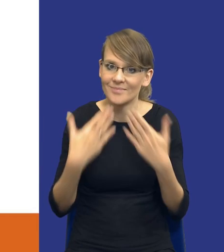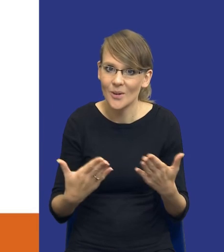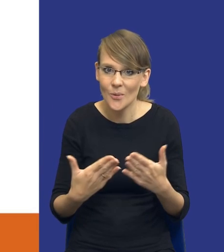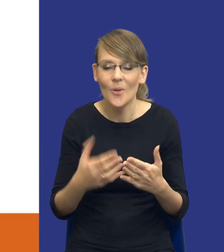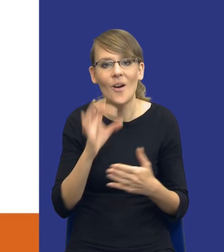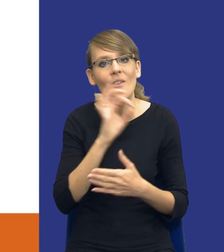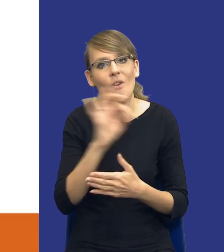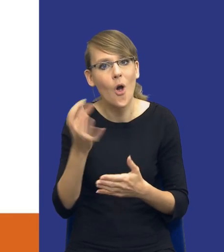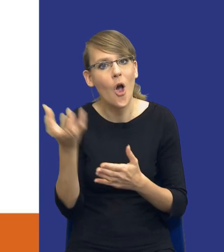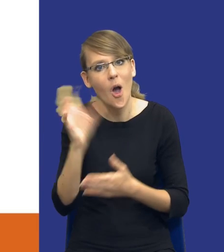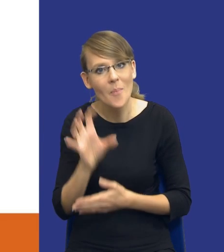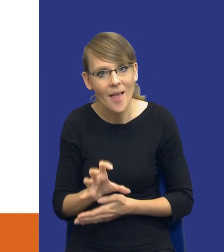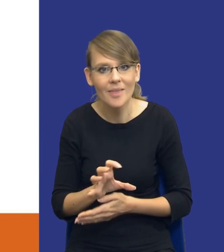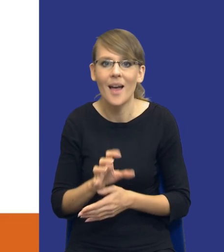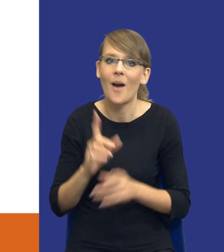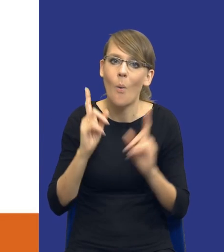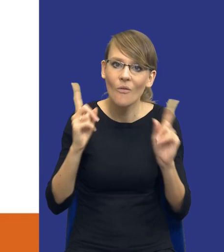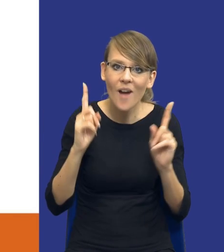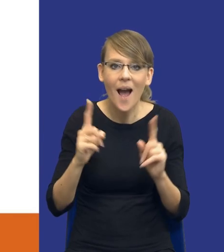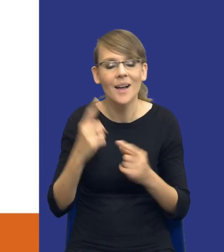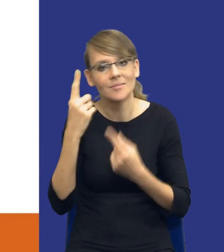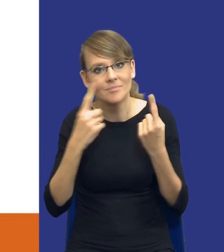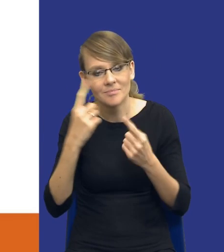i za różnego rodzaju celne uwagi i spostrzeżenia.